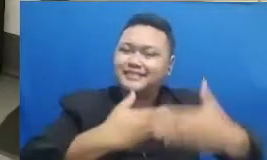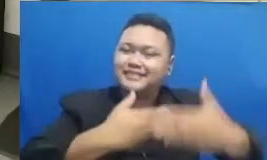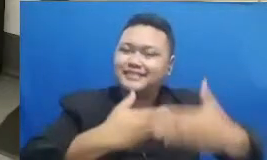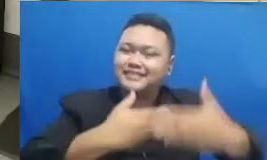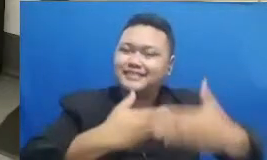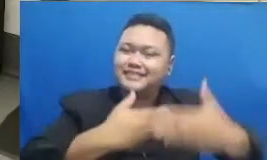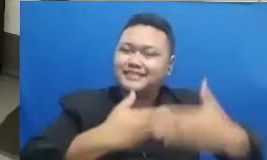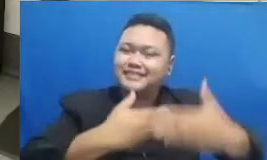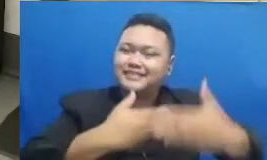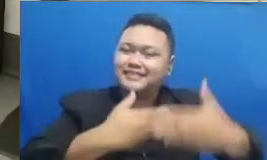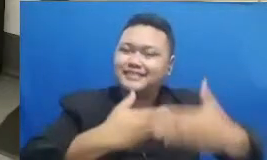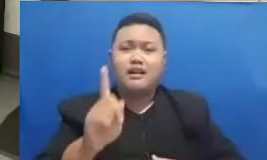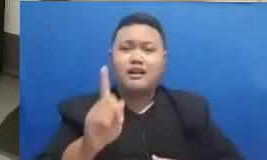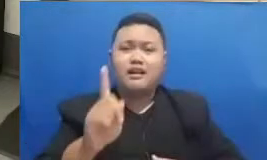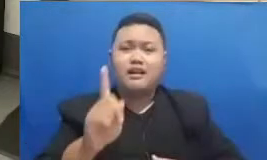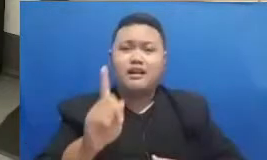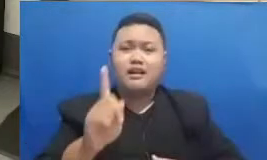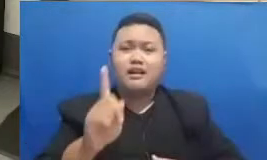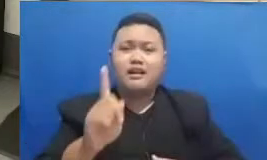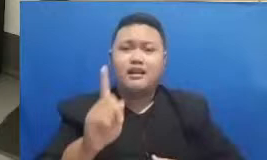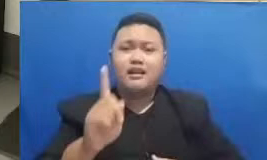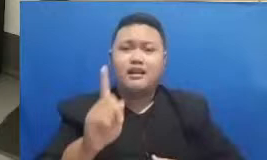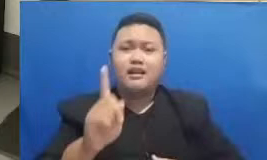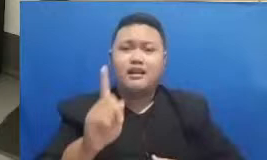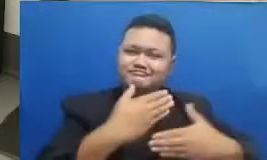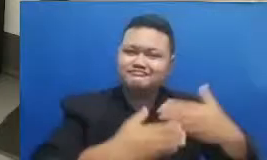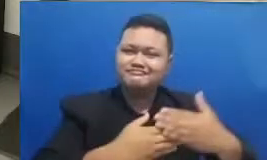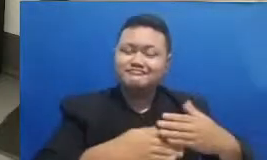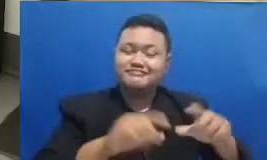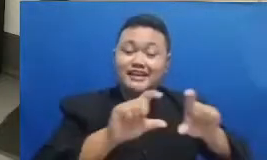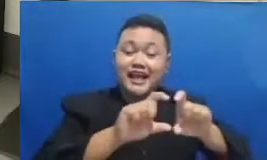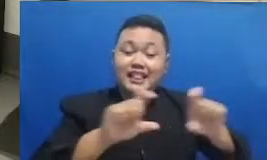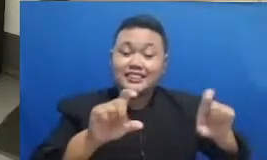kata kuncinya adalah dijalani bersama Bapak Ibu Ya karena dengan kolaborasi akselerasi